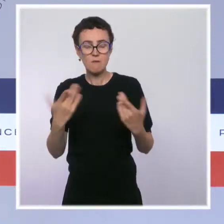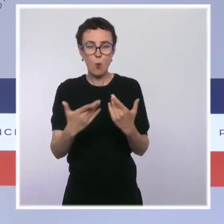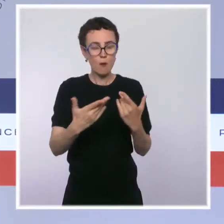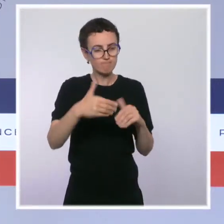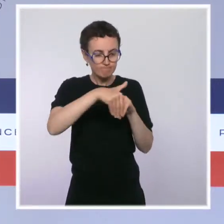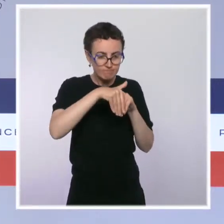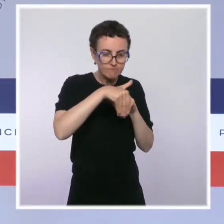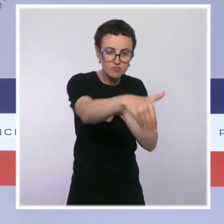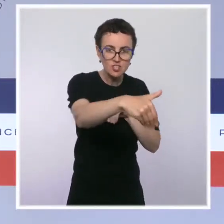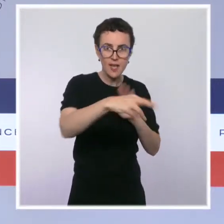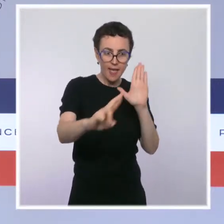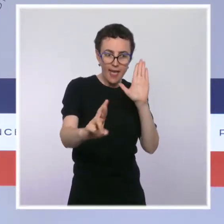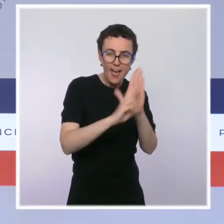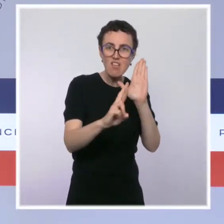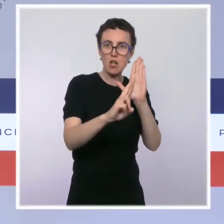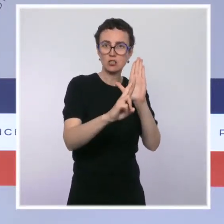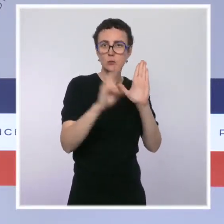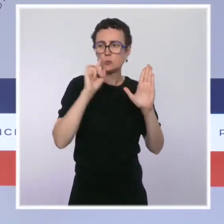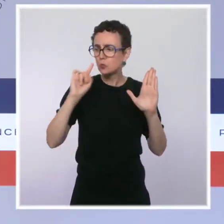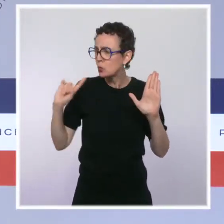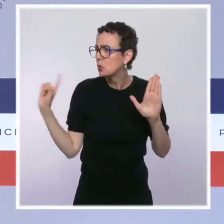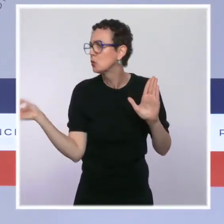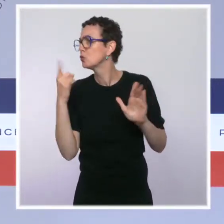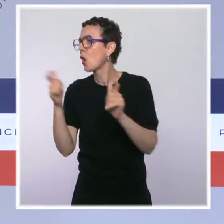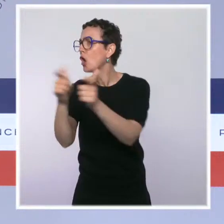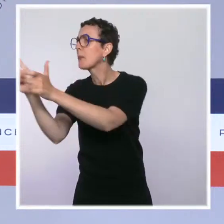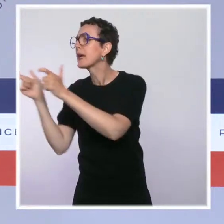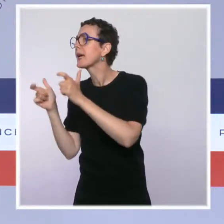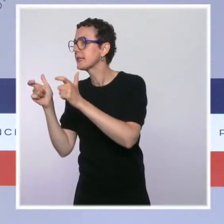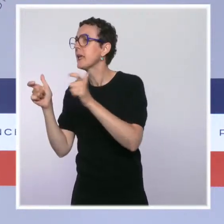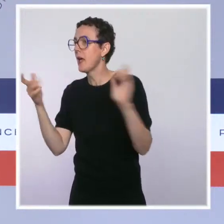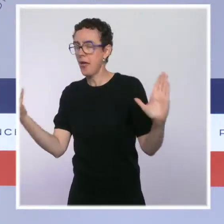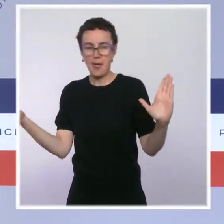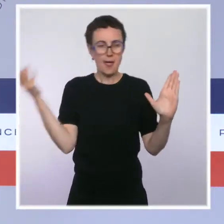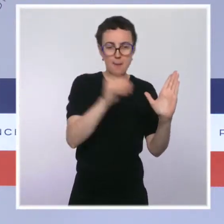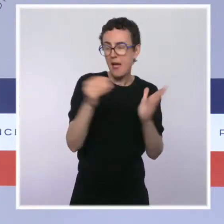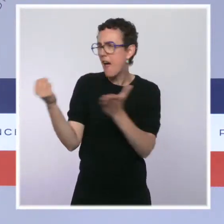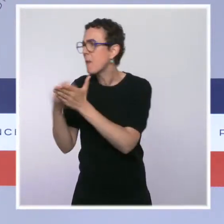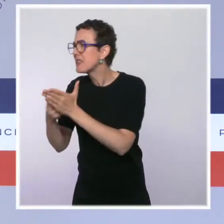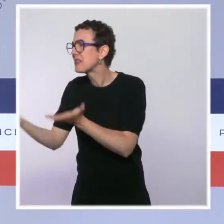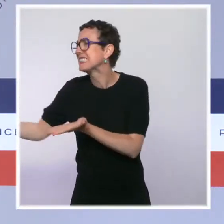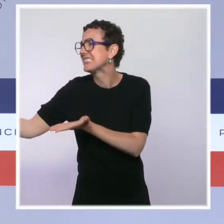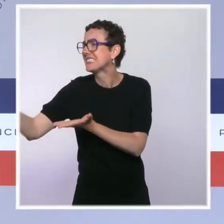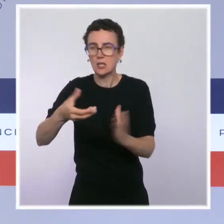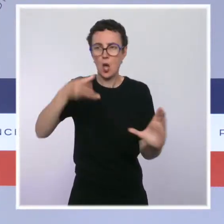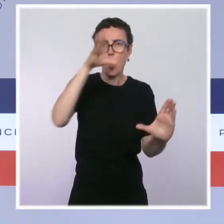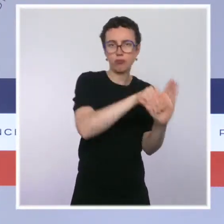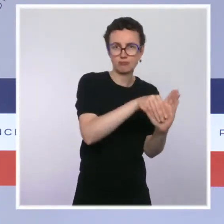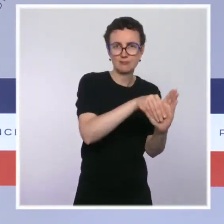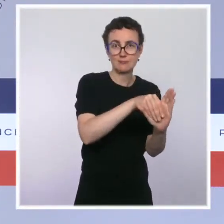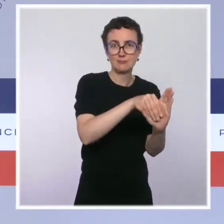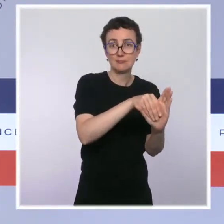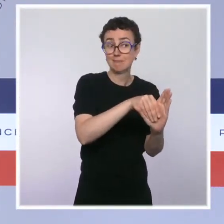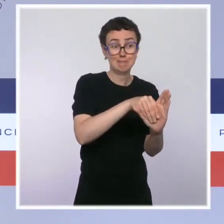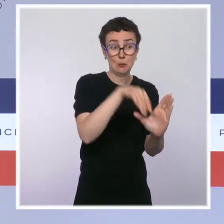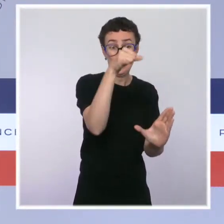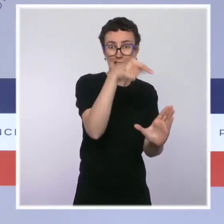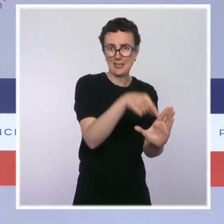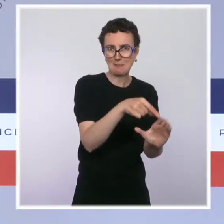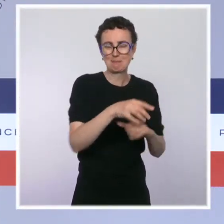chacune des structures. Deuxièmement, une ordonnance généralisant la facturation électronique entre assujettis à la TVA.